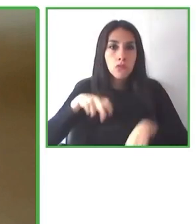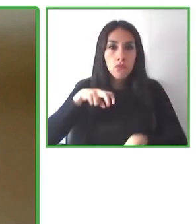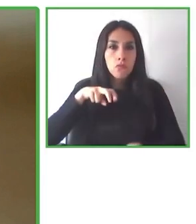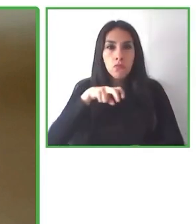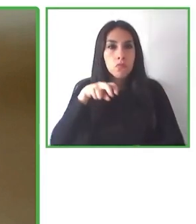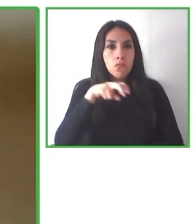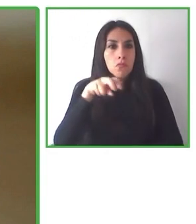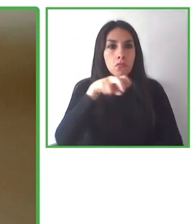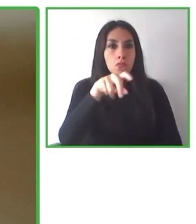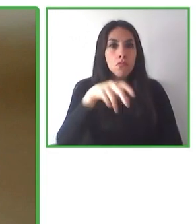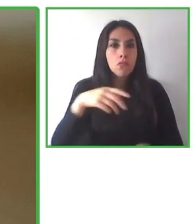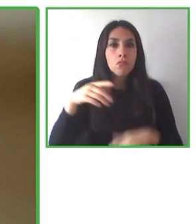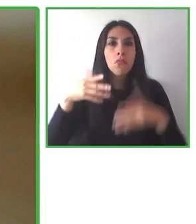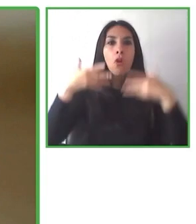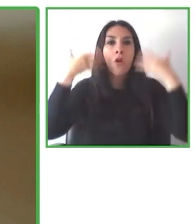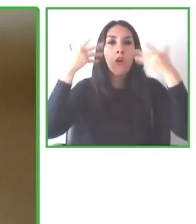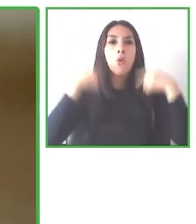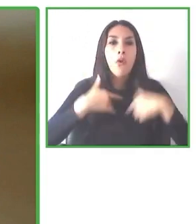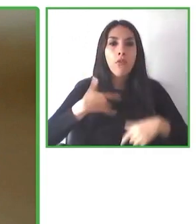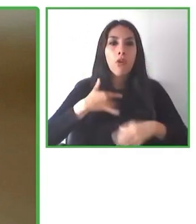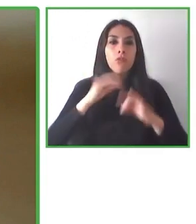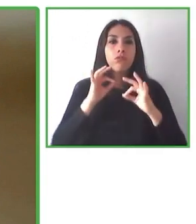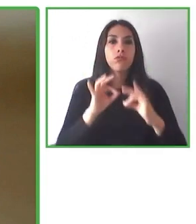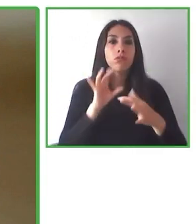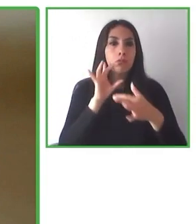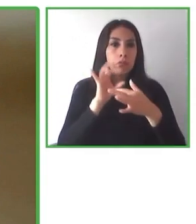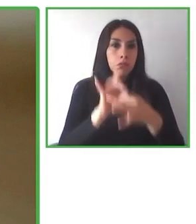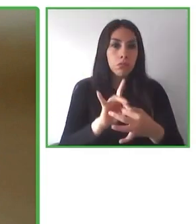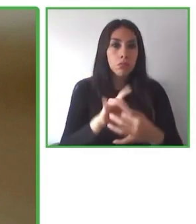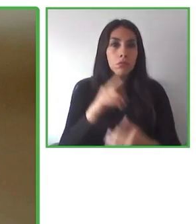más personas puedan acceder a la naturaleza y disfrutar de ella.